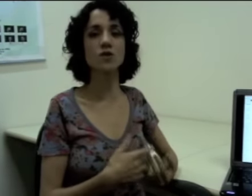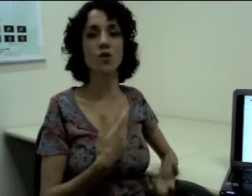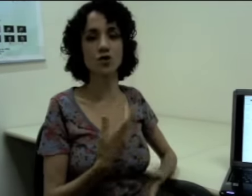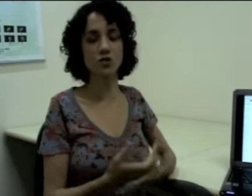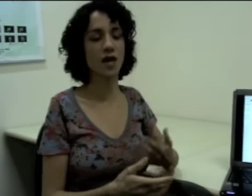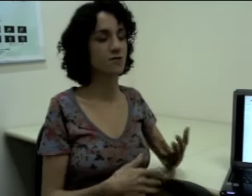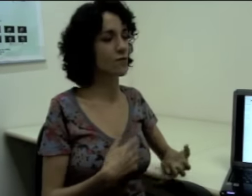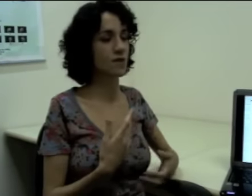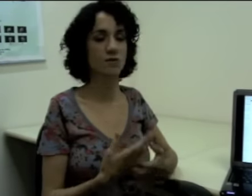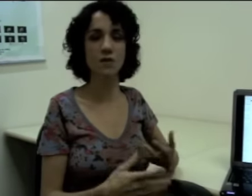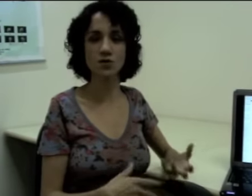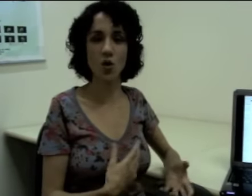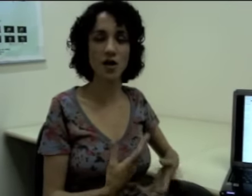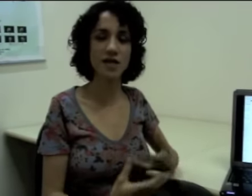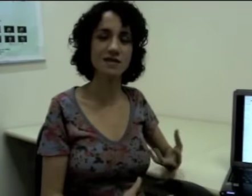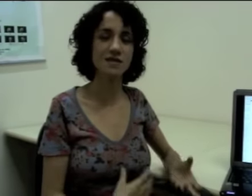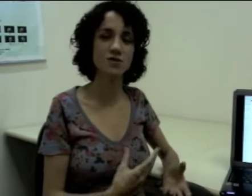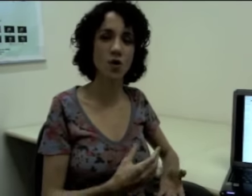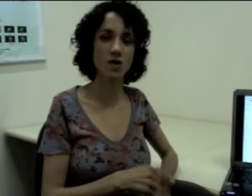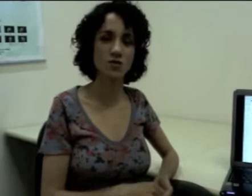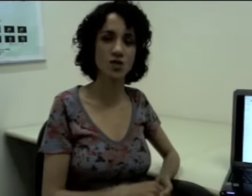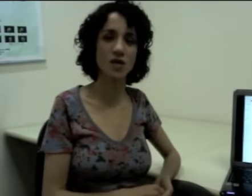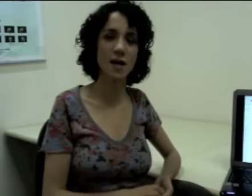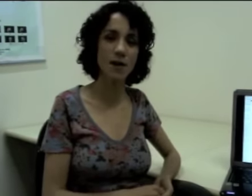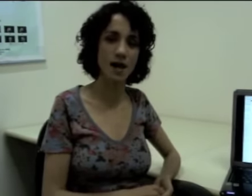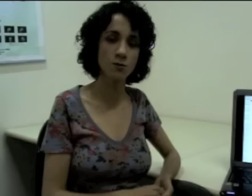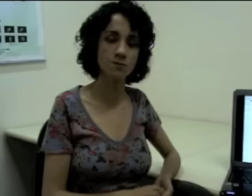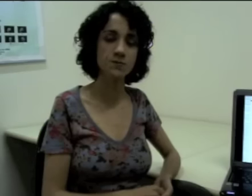Suponhamos que eu continuasse contando uma história dessas escolas onde eu trabalho